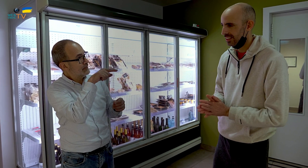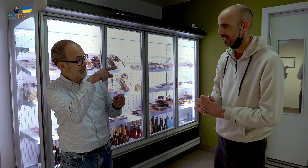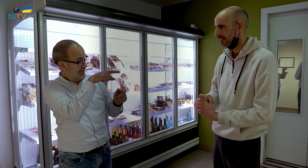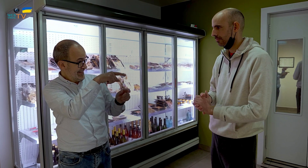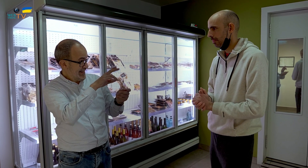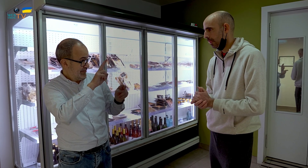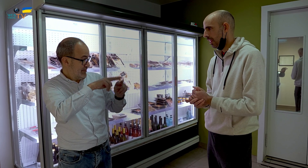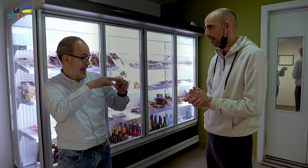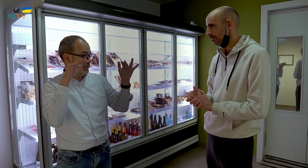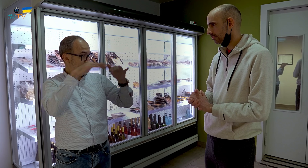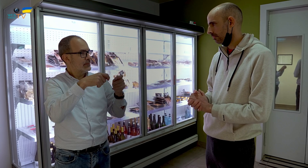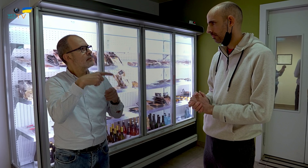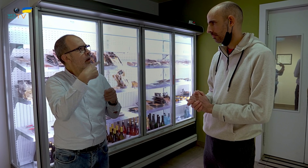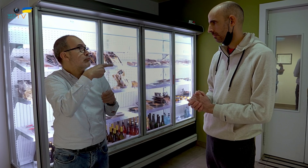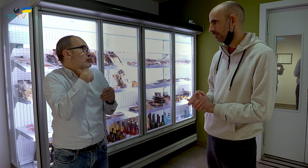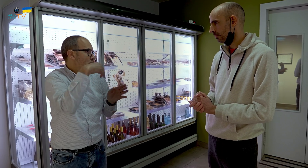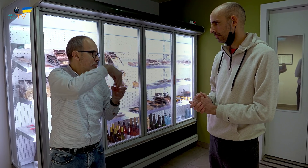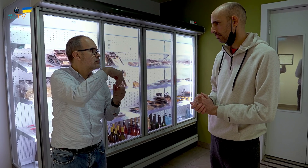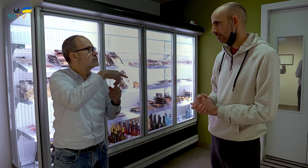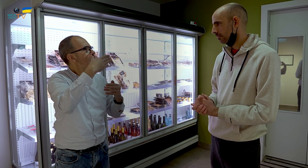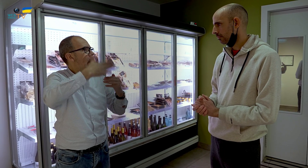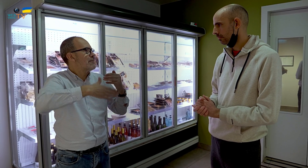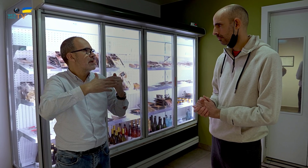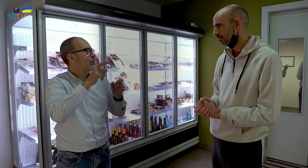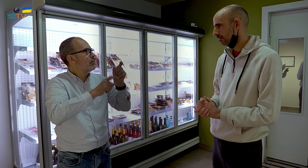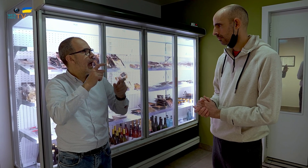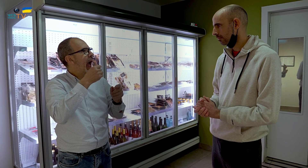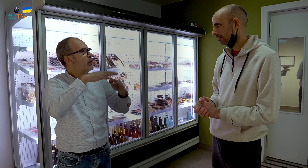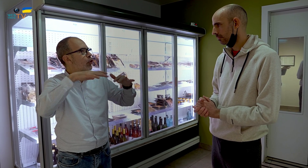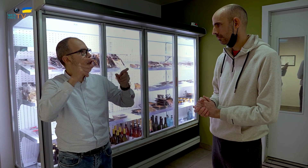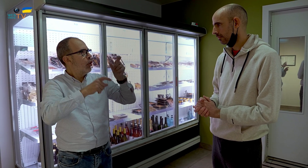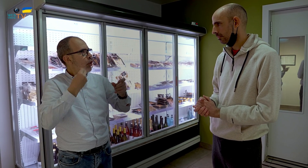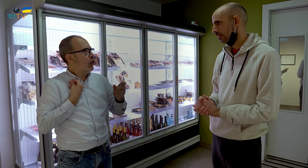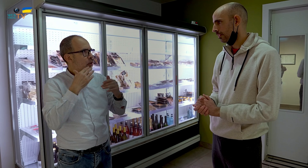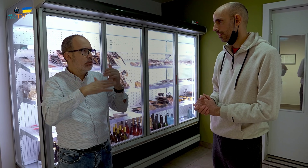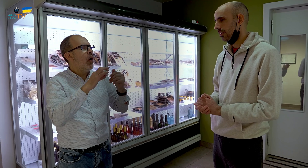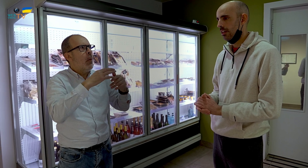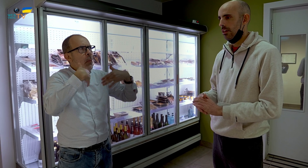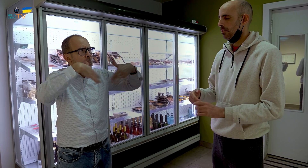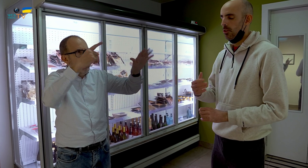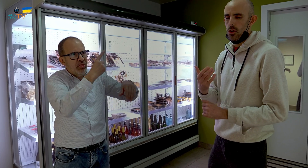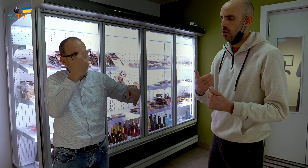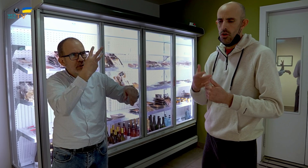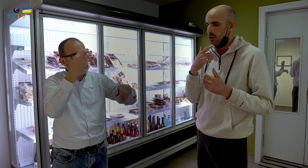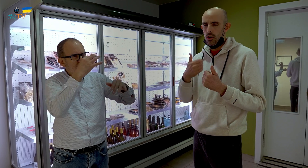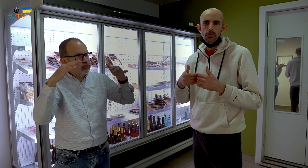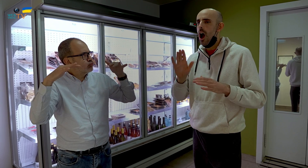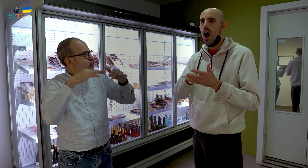¿Y para el caso de las fiestas, hay, no sé, límite de aforo, de personas, o es indiferente el número? ¿Podrían haber cien, doscientas, trescientas..?